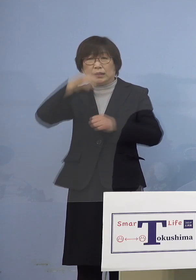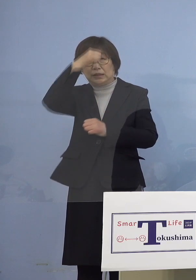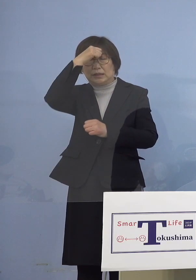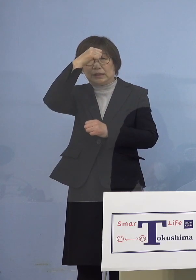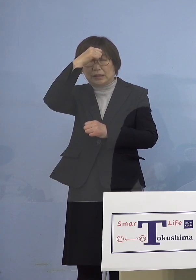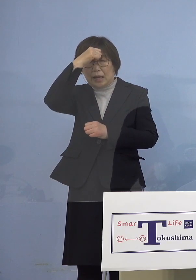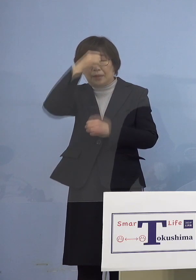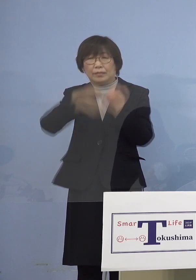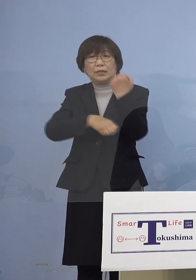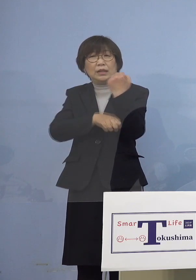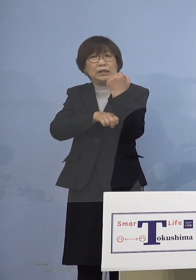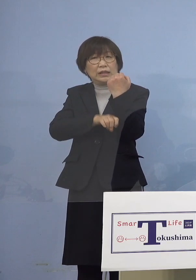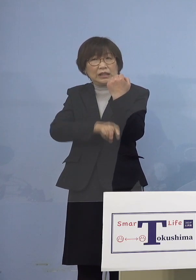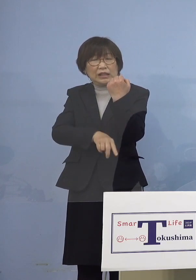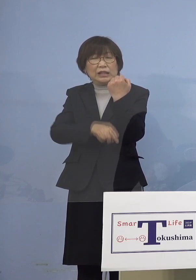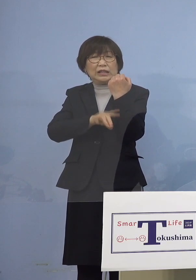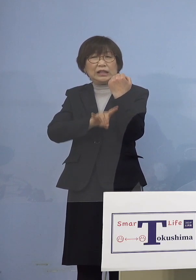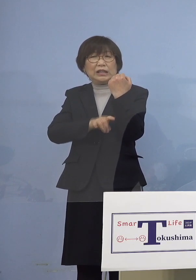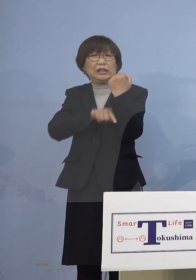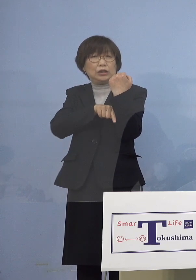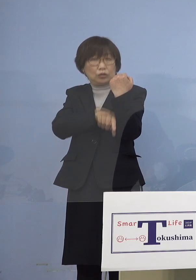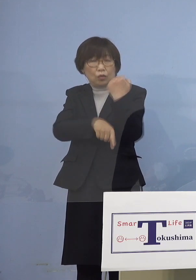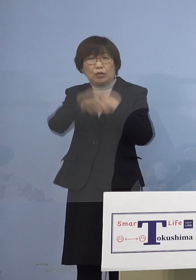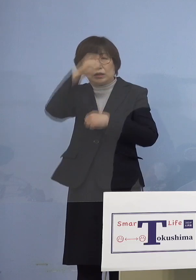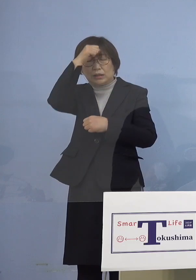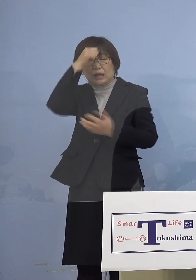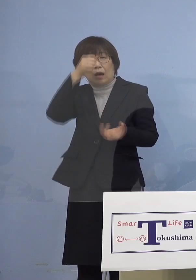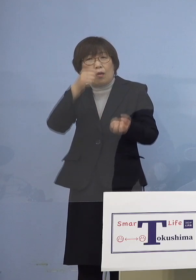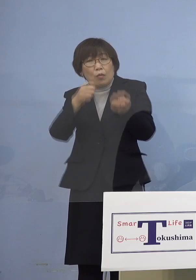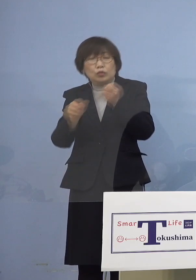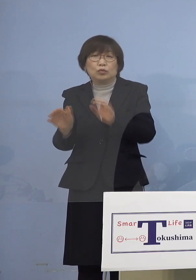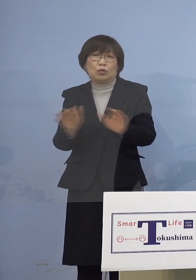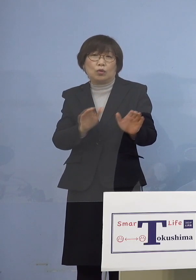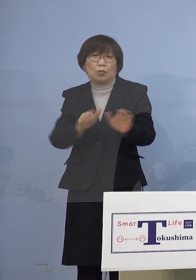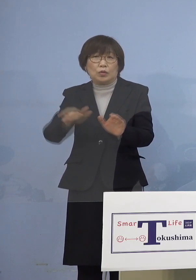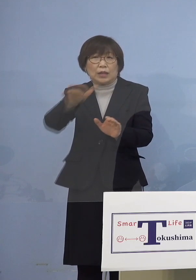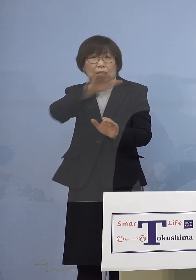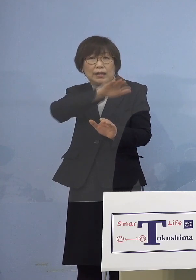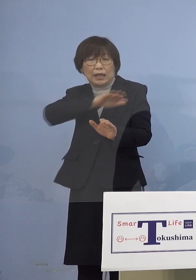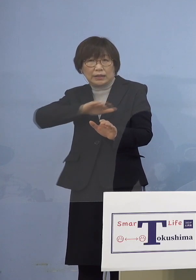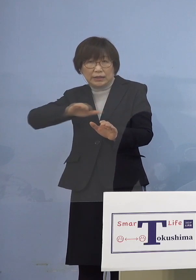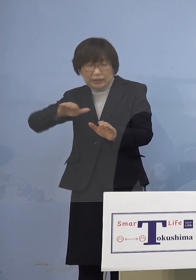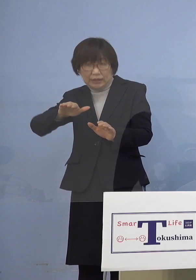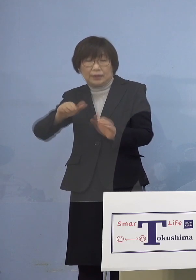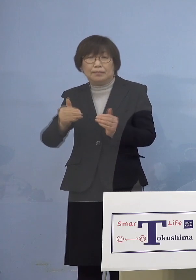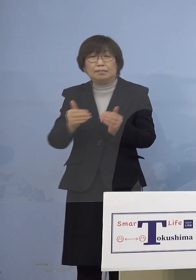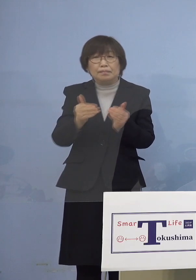小児の方々に対して接種を 勧めさせていただいております